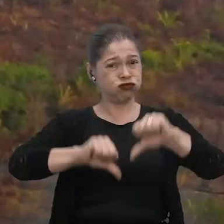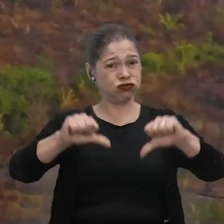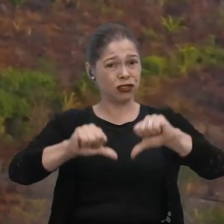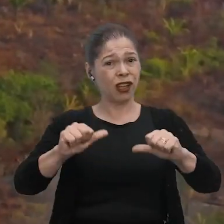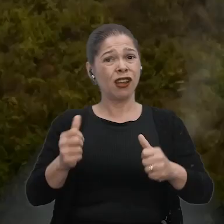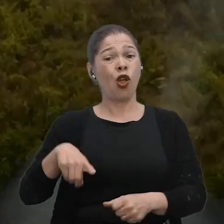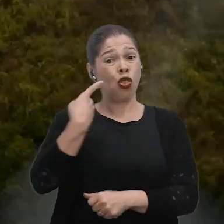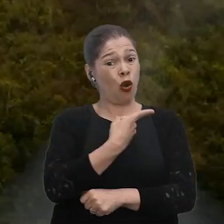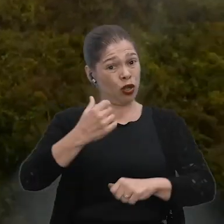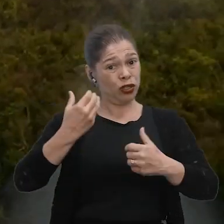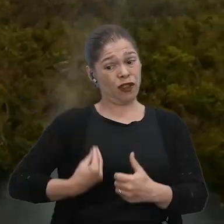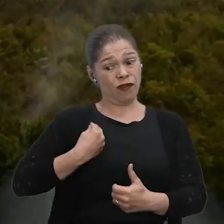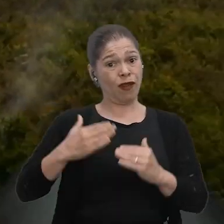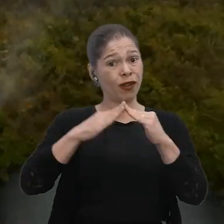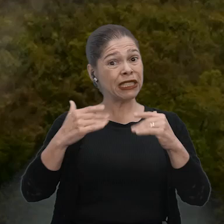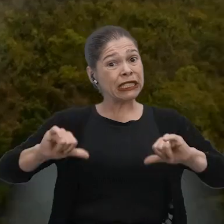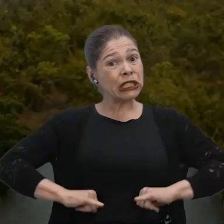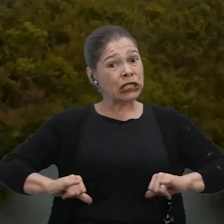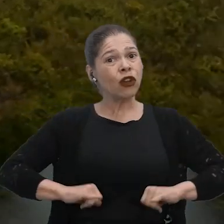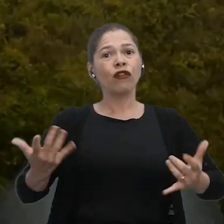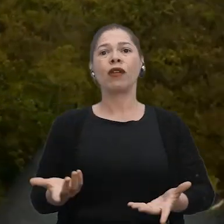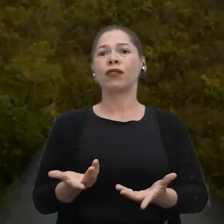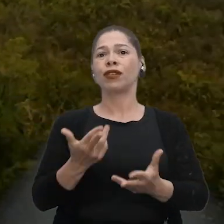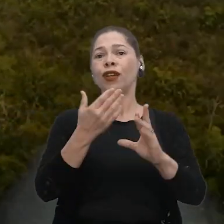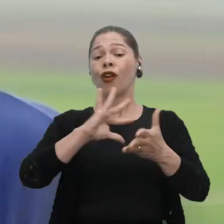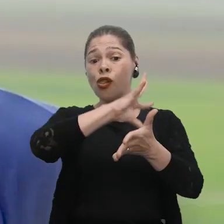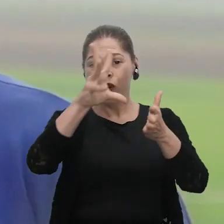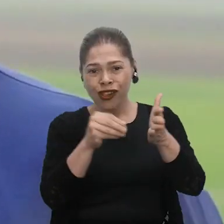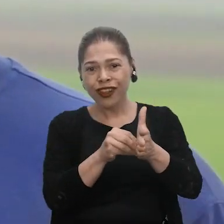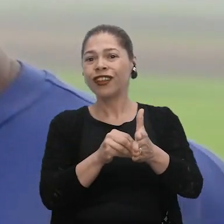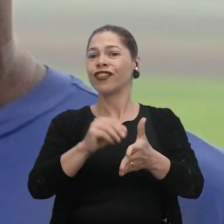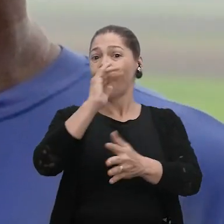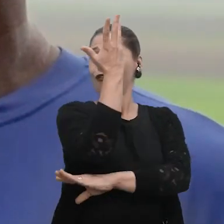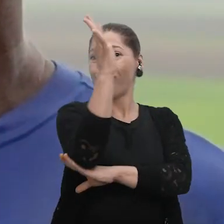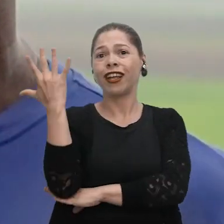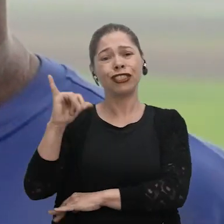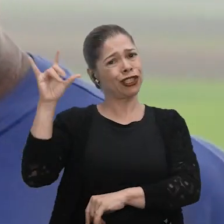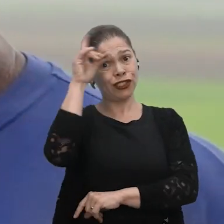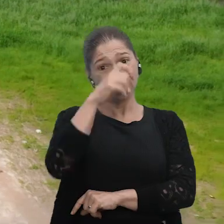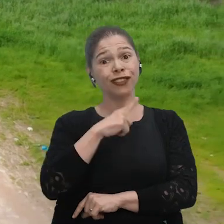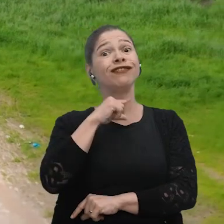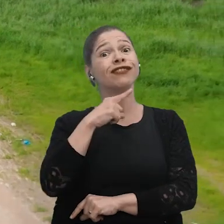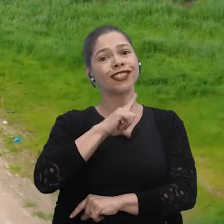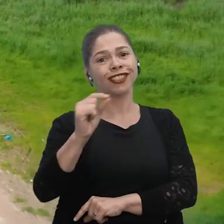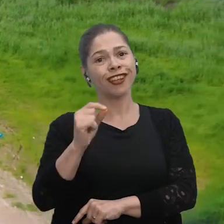Quem paga o preço somos nós que estamos aqui, sem recurso, aqui no meio da Floresta Amazônica, não tem como sair.